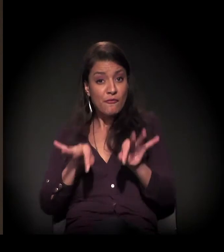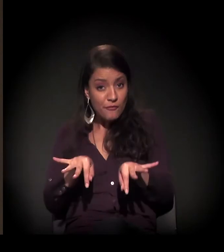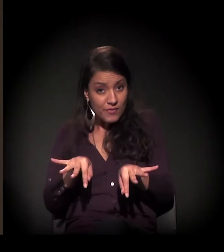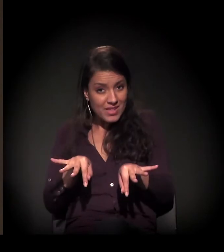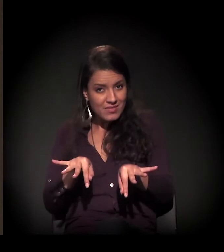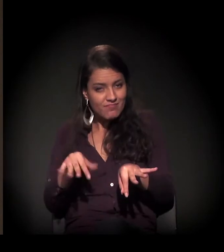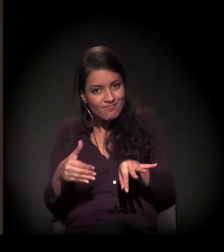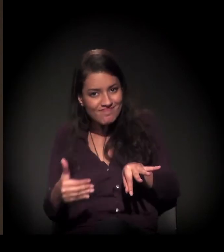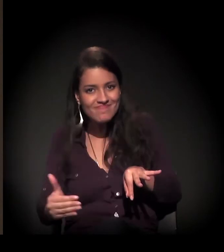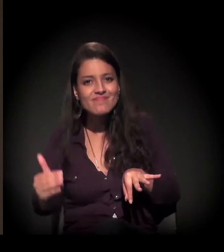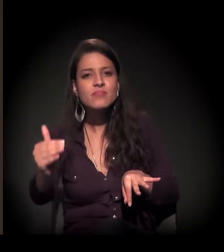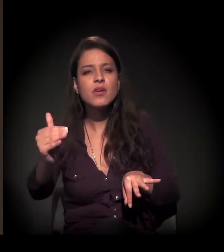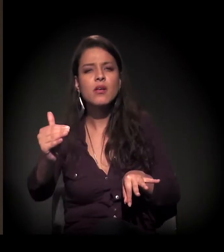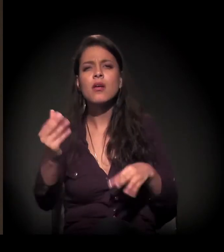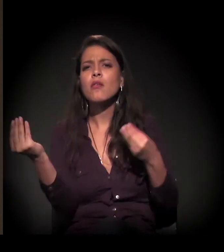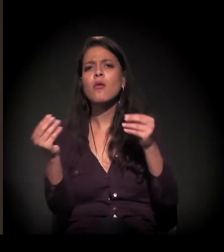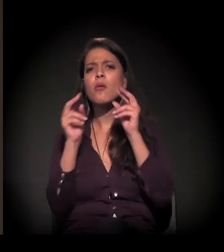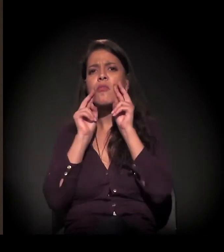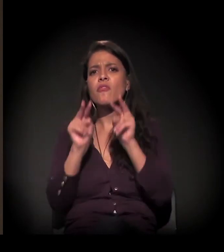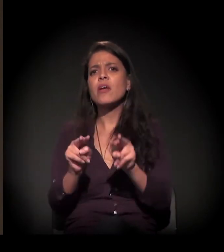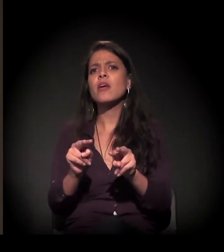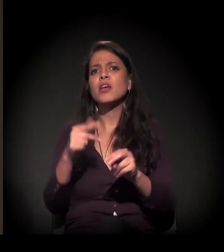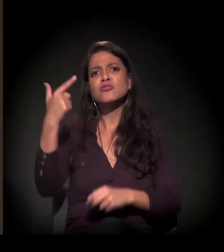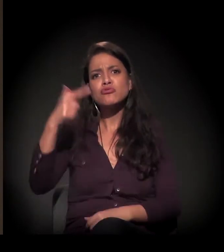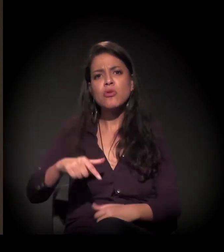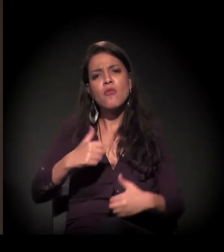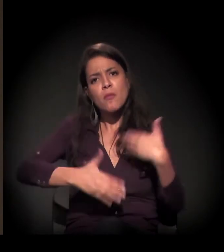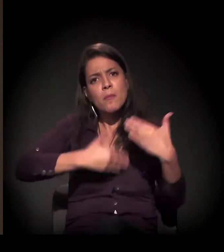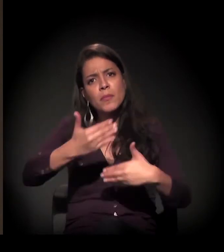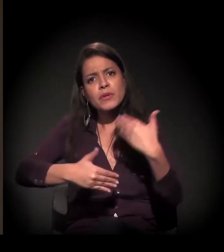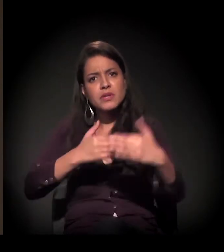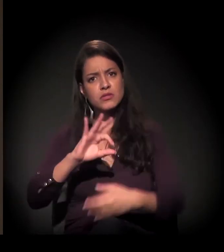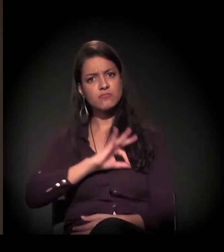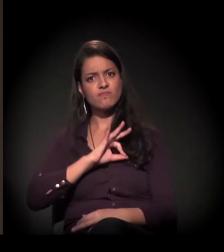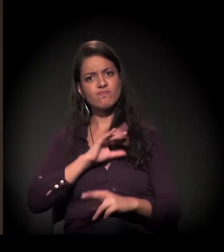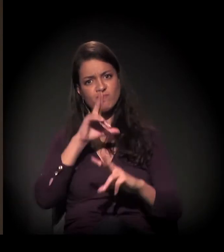E como você vê esse processo de intensificação da força policial,